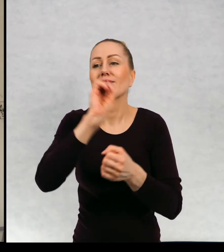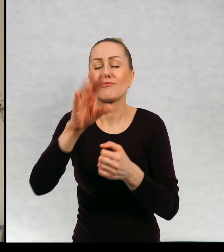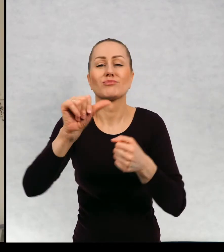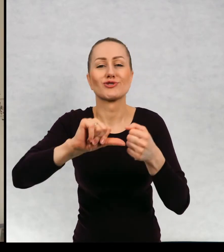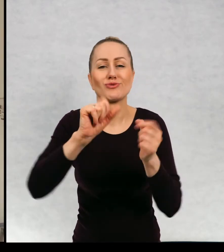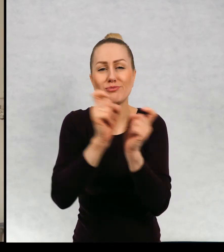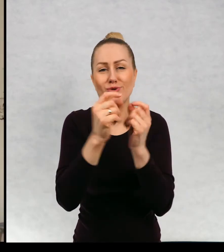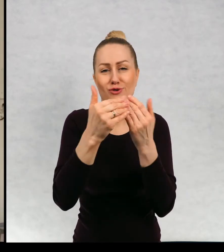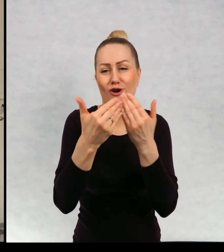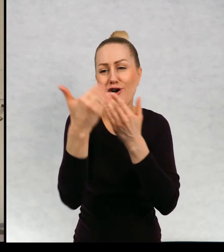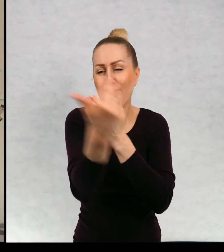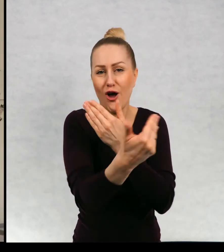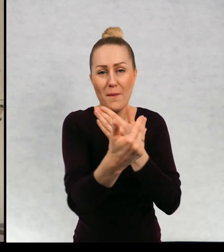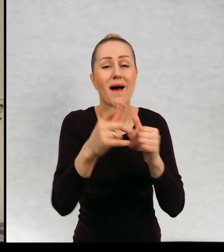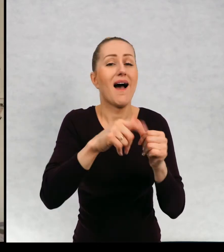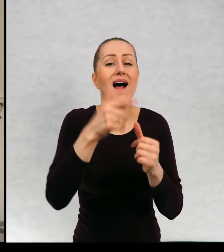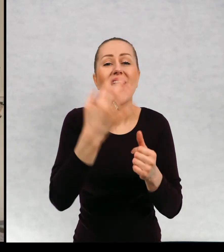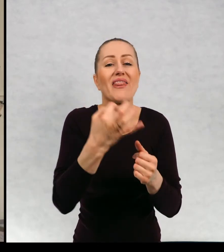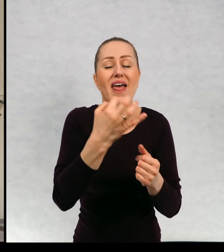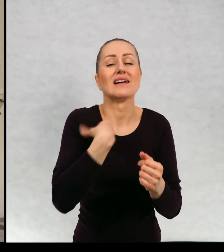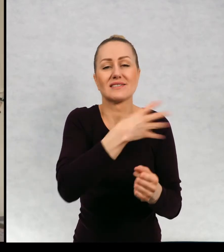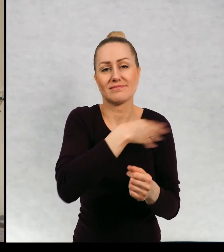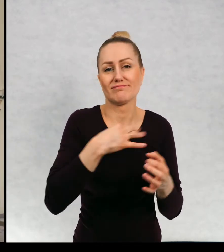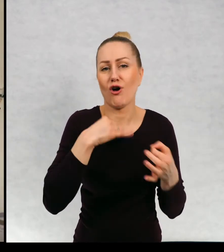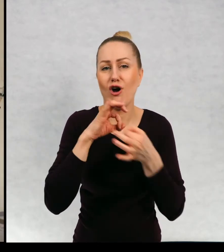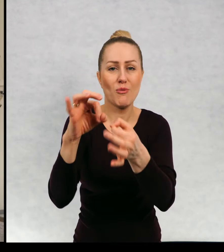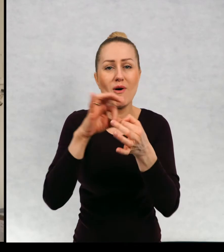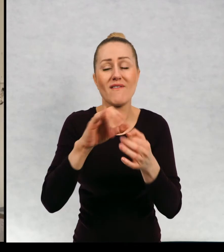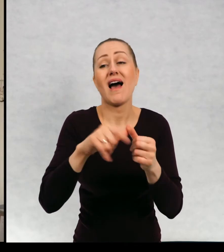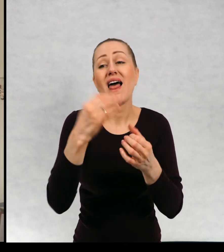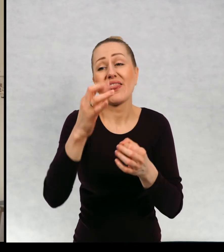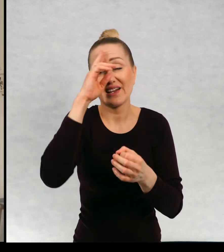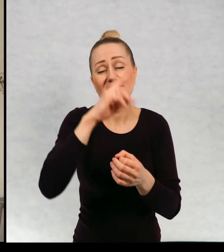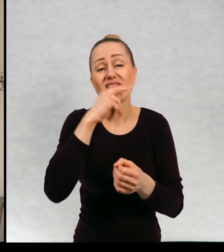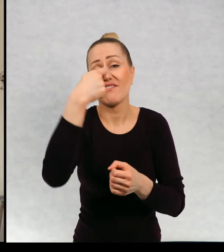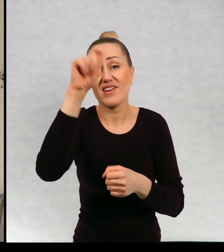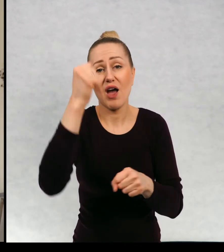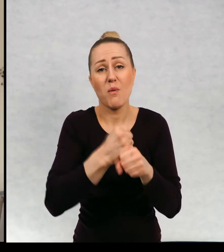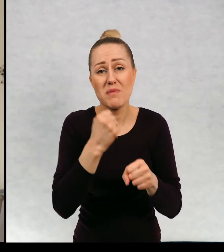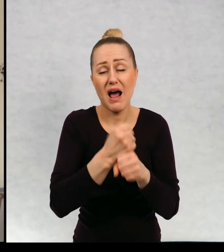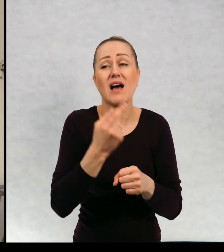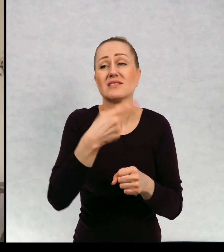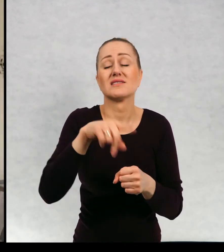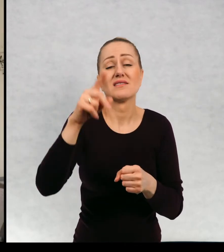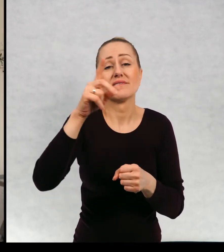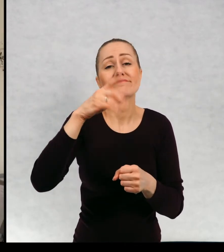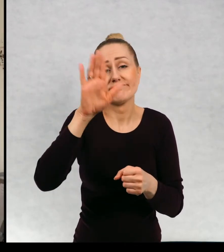Jeszcze w zeszłym roku odwoził nas tato, ale teraz wyjechał do pracy i przez jakiś czas musimy radzić sobie we trójkę z mamą.